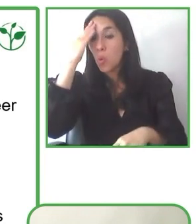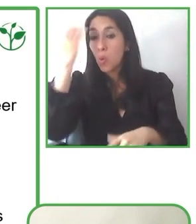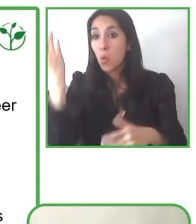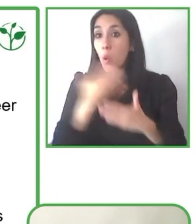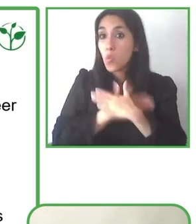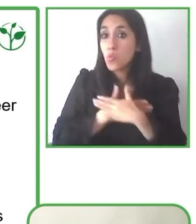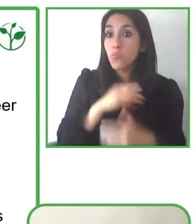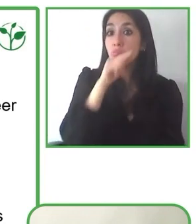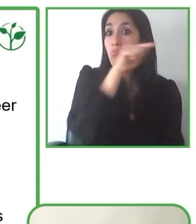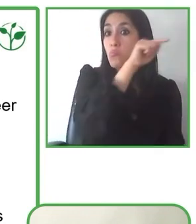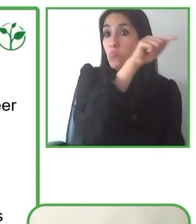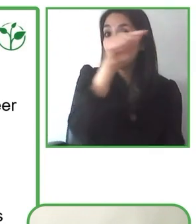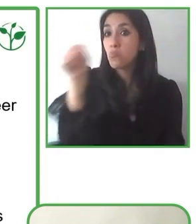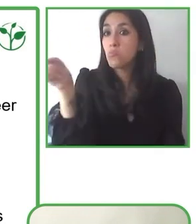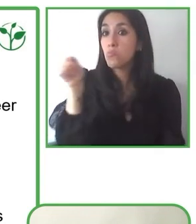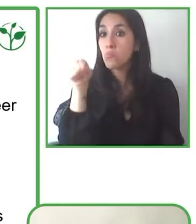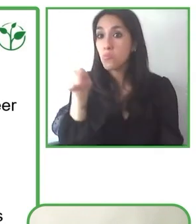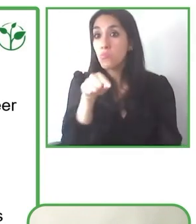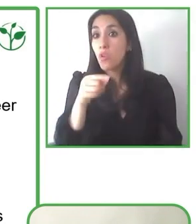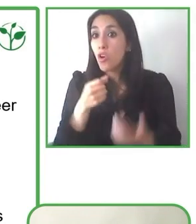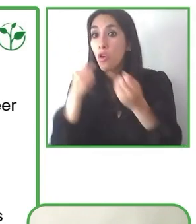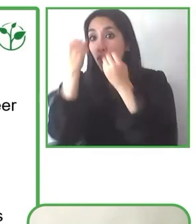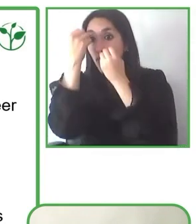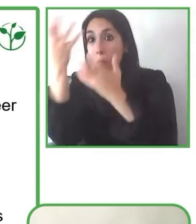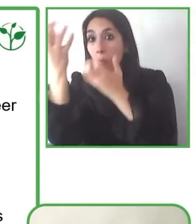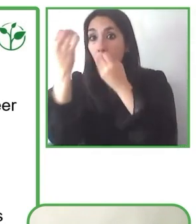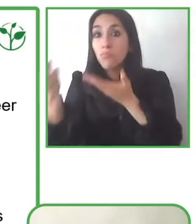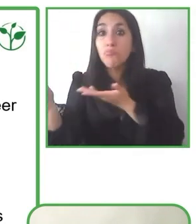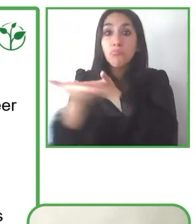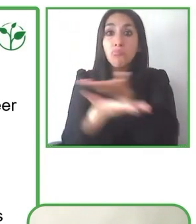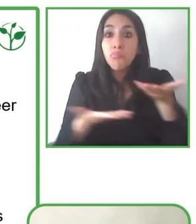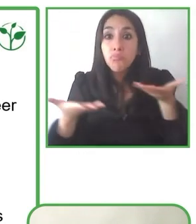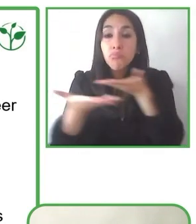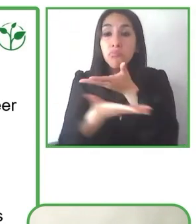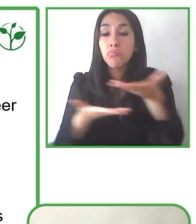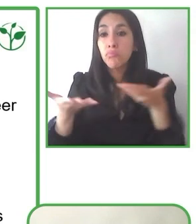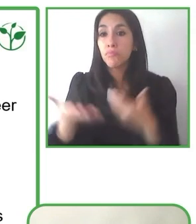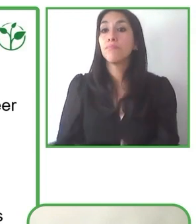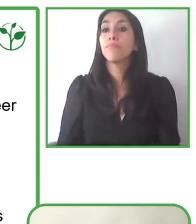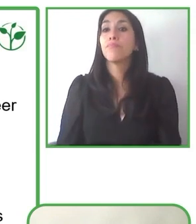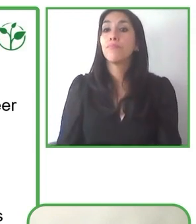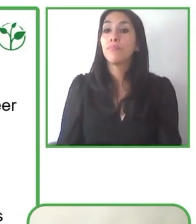En general podríamos decir que esta posibilidad de co-construir, de generar a